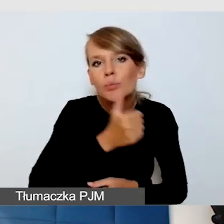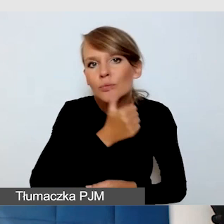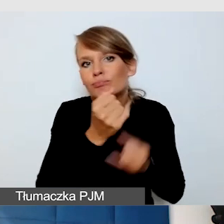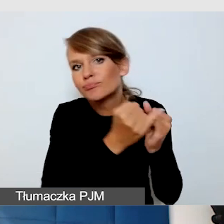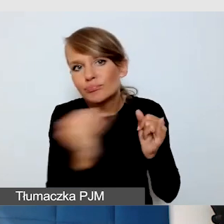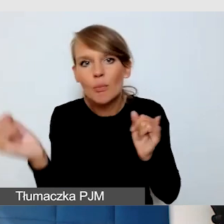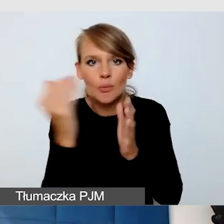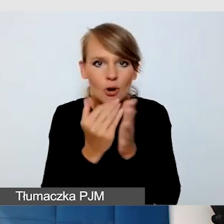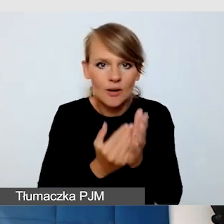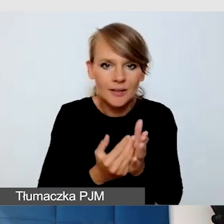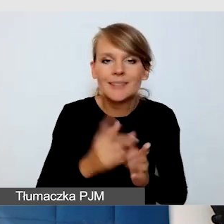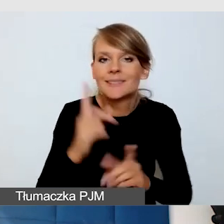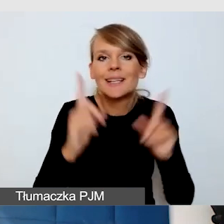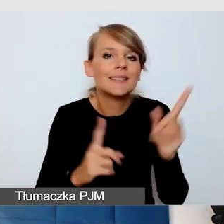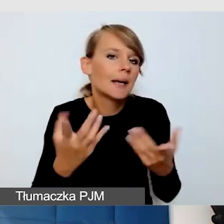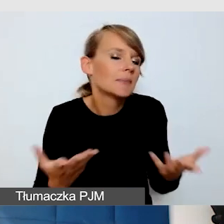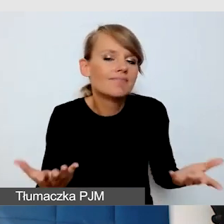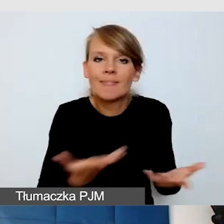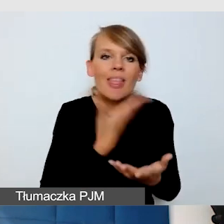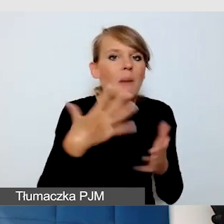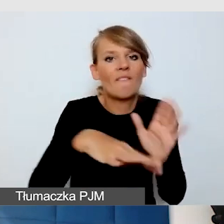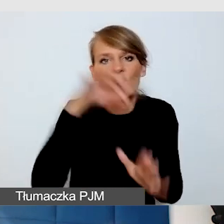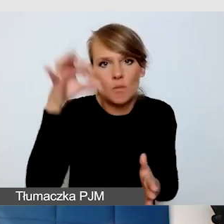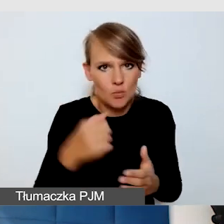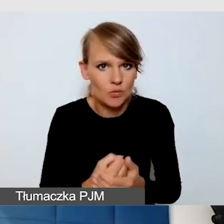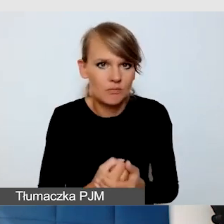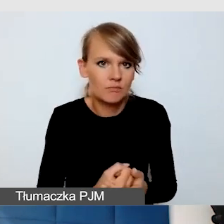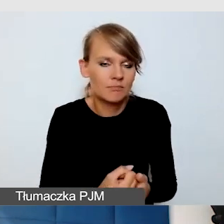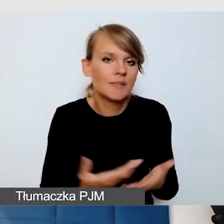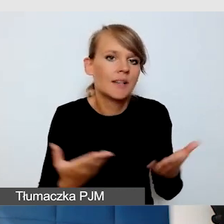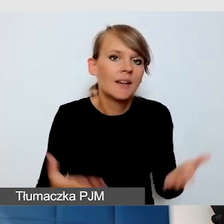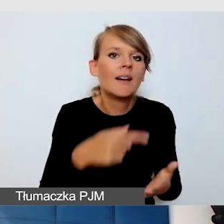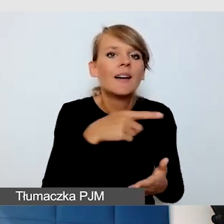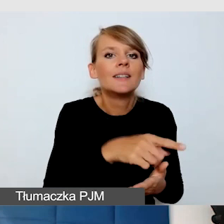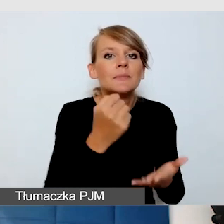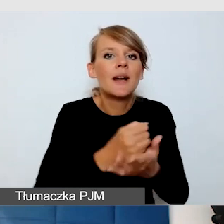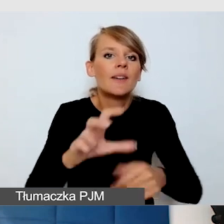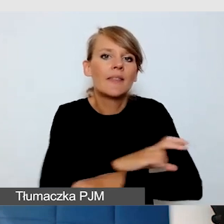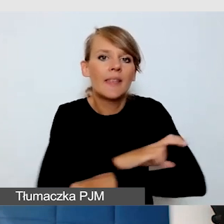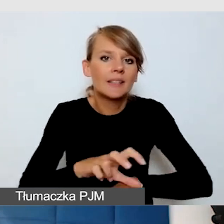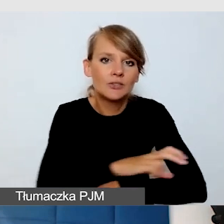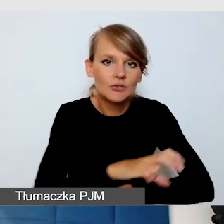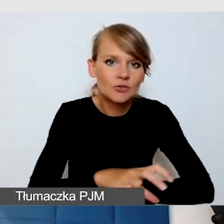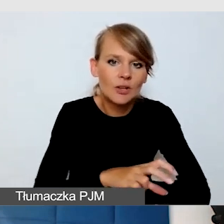Zdarza się, że nie mamy wyboru. Pewne rozwiązania techniczne są nam narzucone,